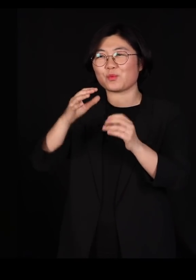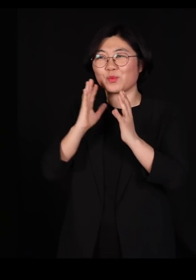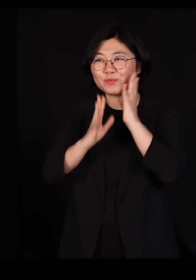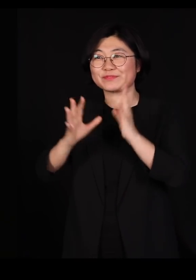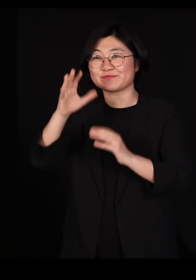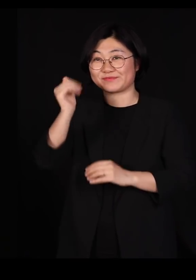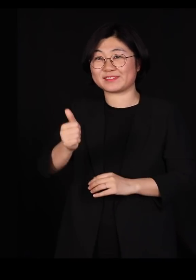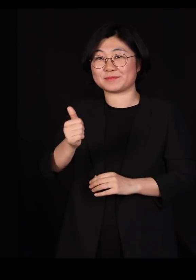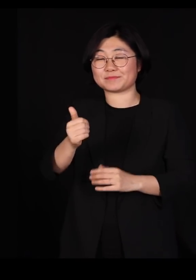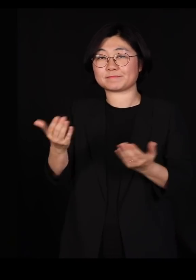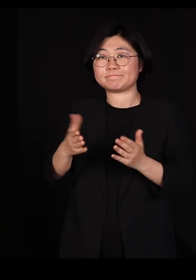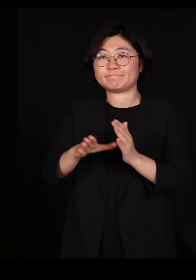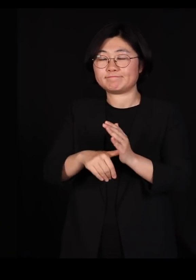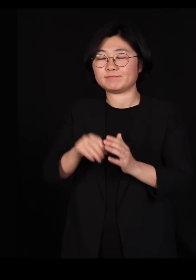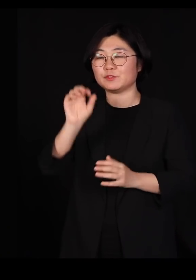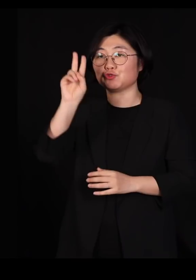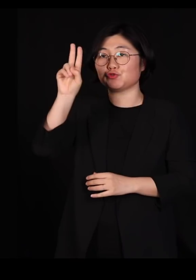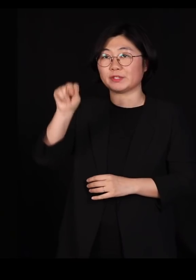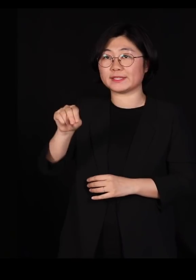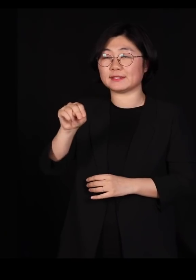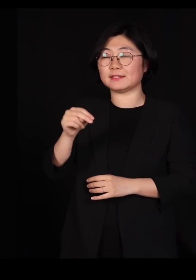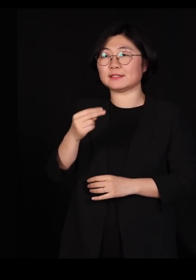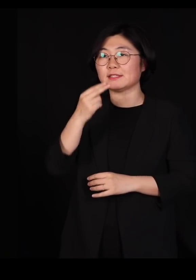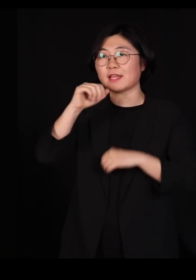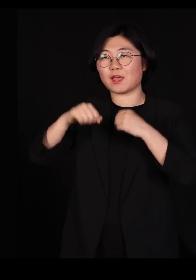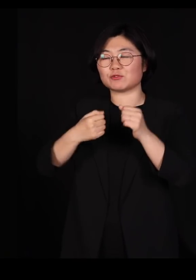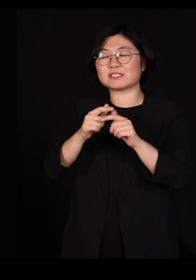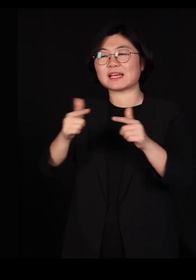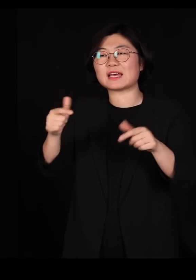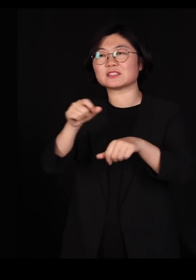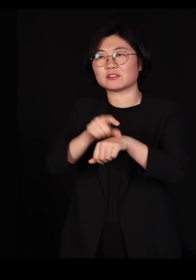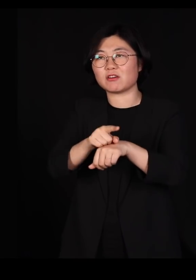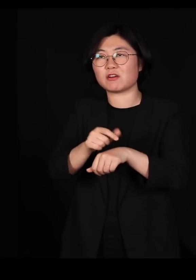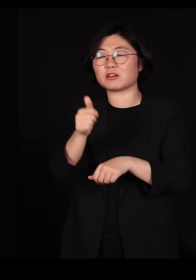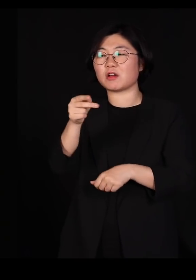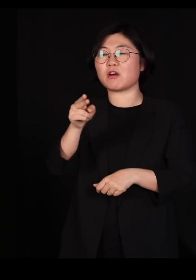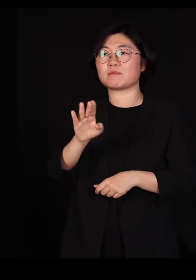유엔 생물다양성 협약이라는 곳에 의장으로 추대되어서